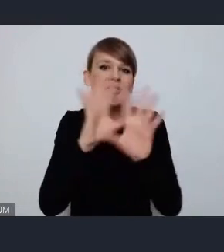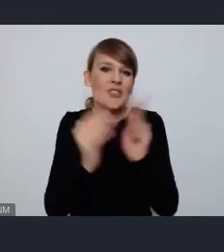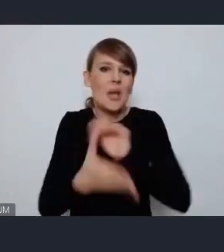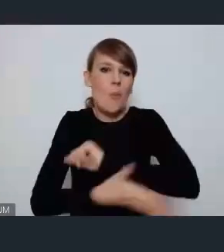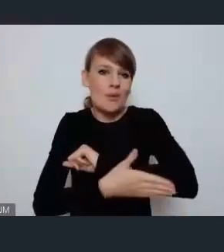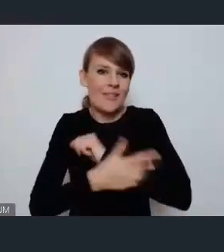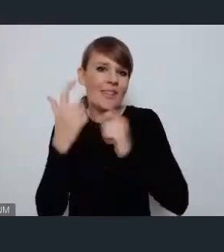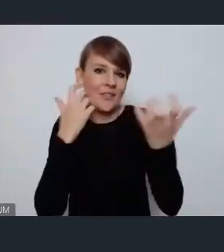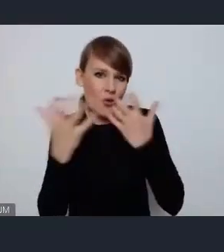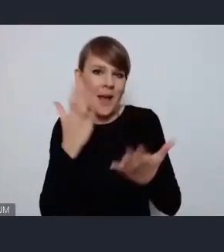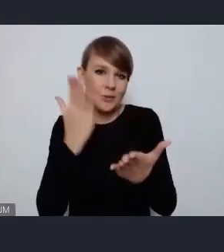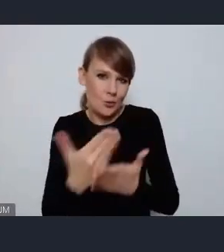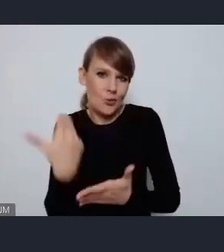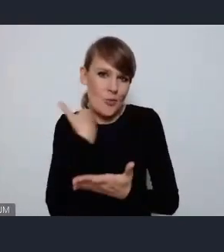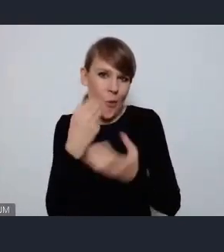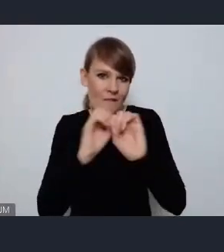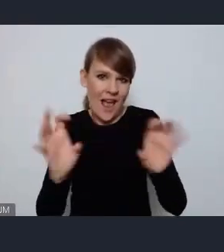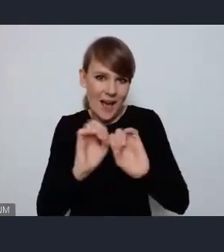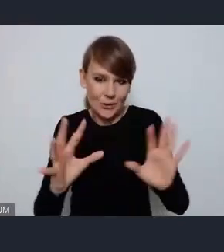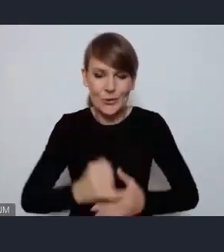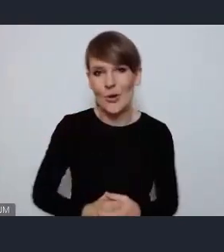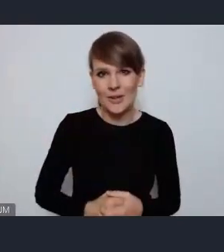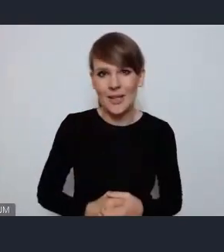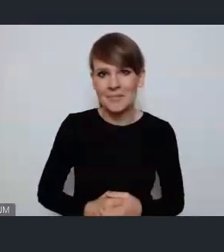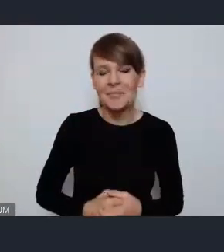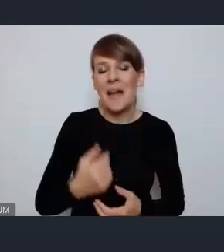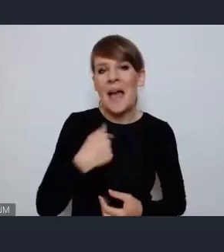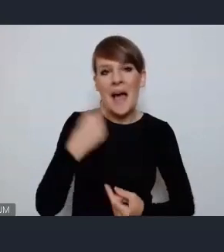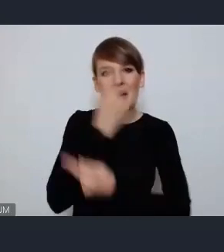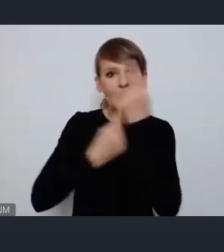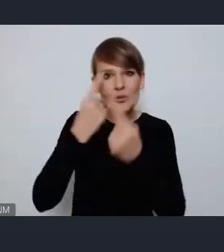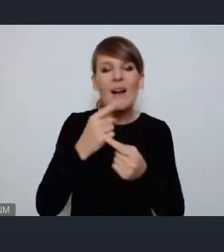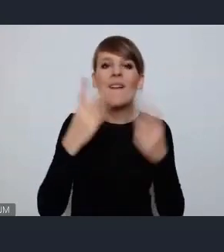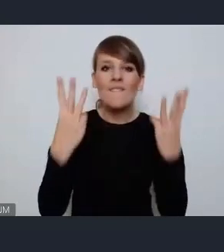zostały przekazane natomiast myśl, że jest to kluczowe żeby pokazać swoją